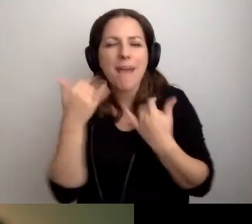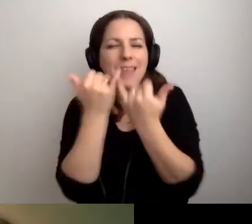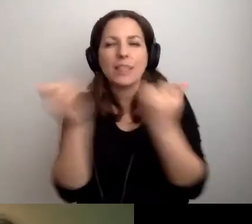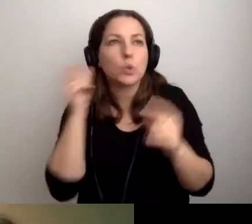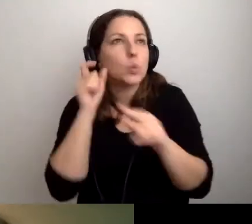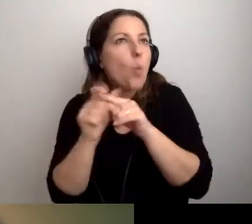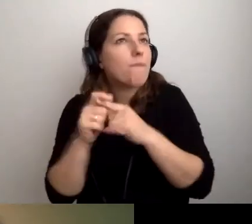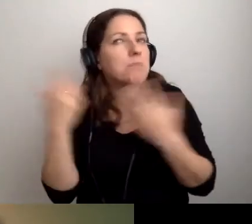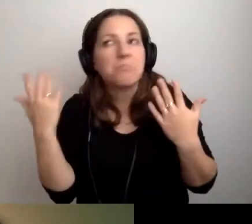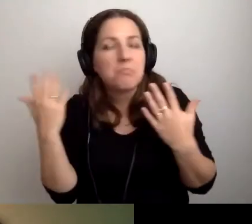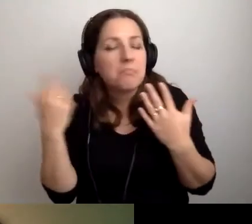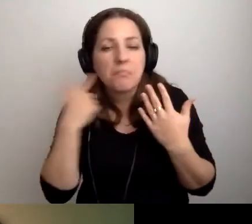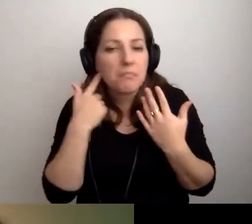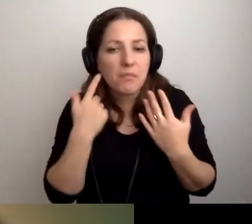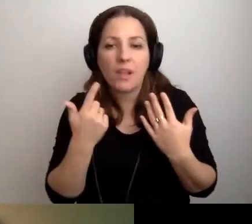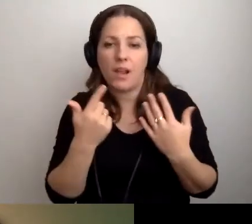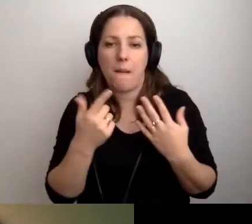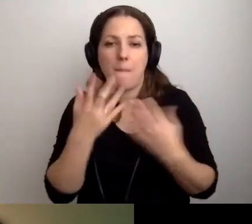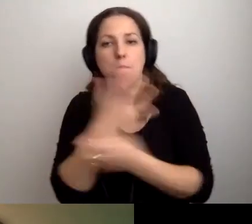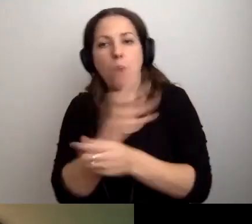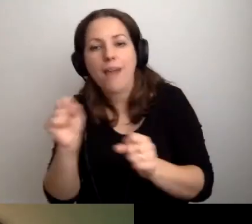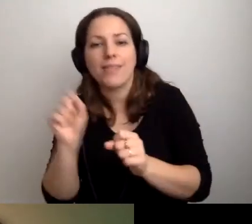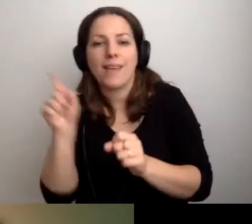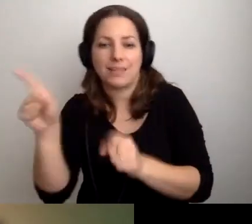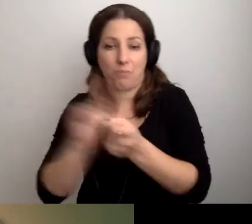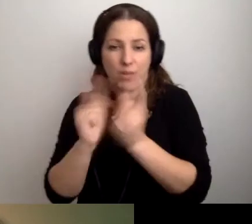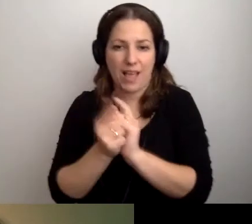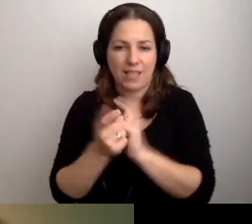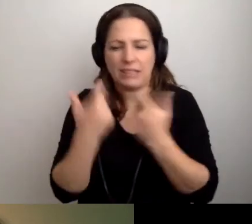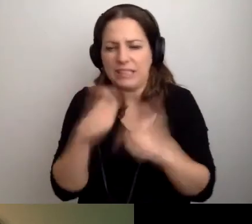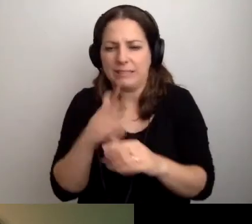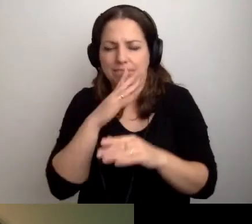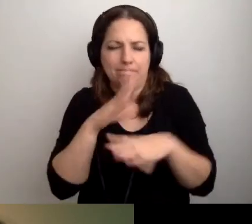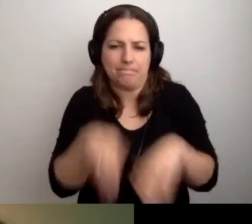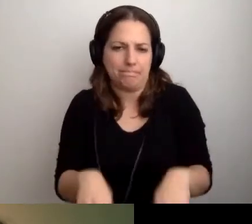bohater spotkania nic nie dopowiada,